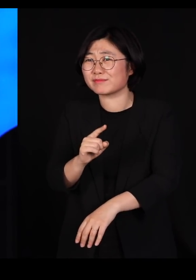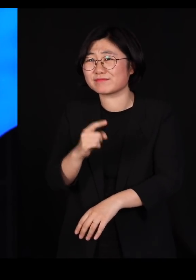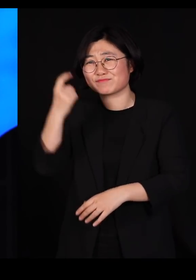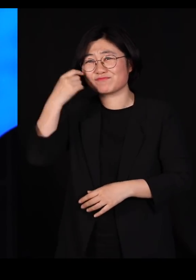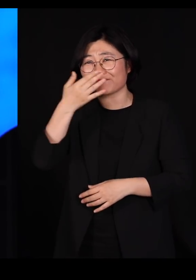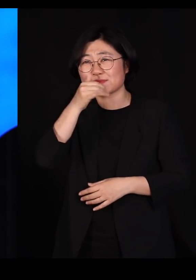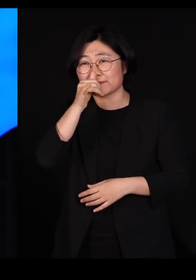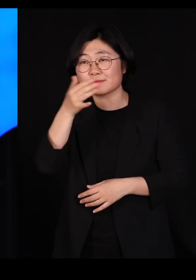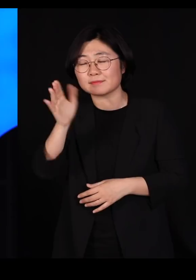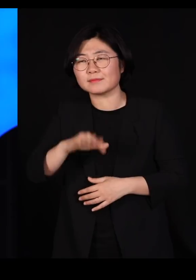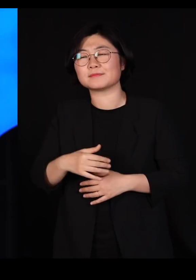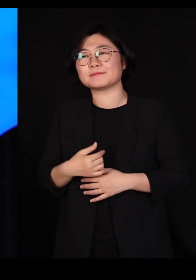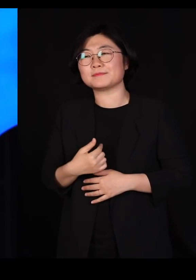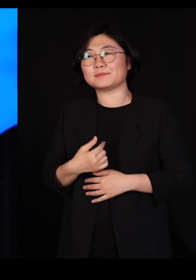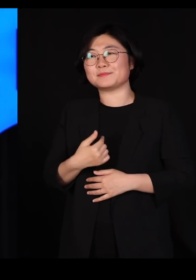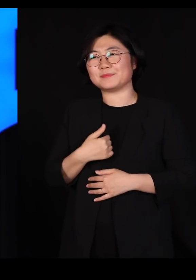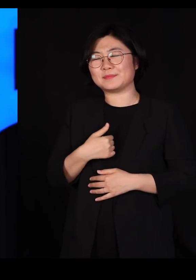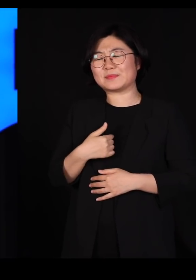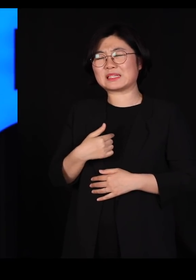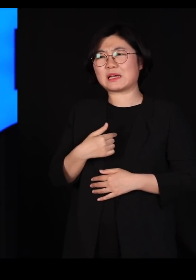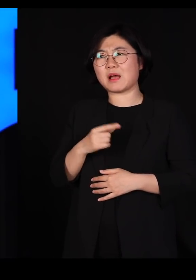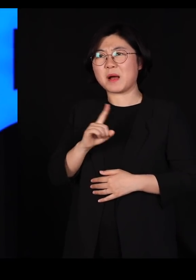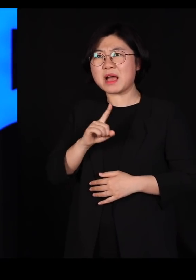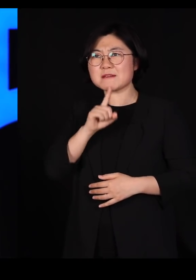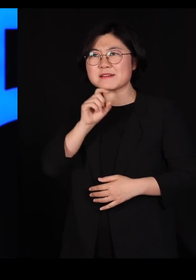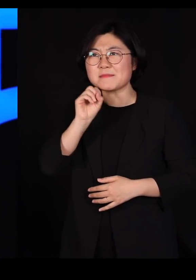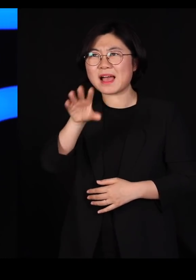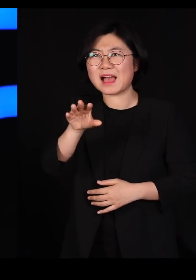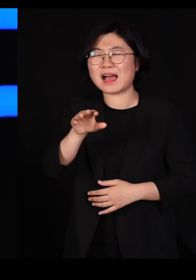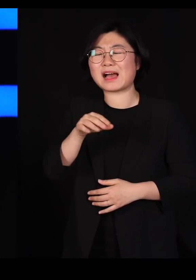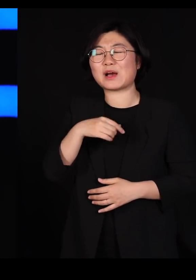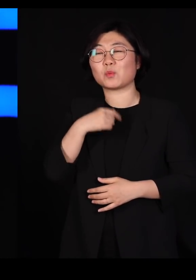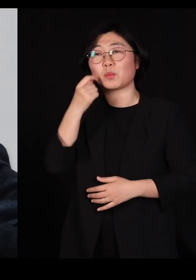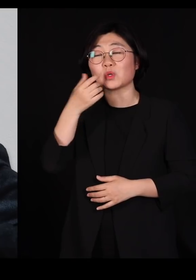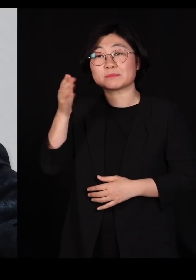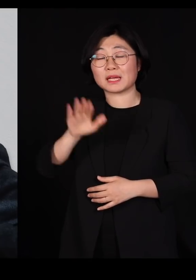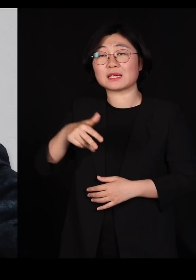저는 감히 그렇게는 얘기를 못 하겠는데 제래드 다이아몬드 교수님은